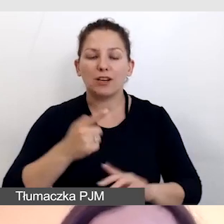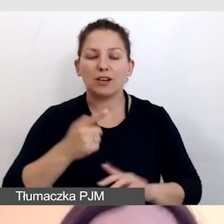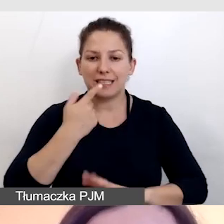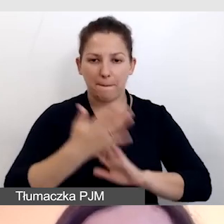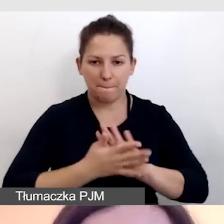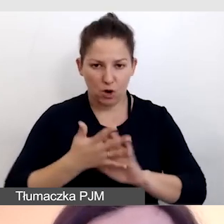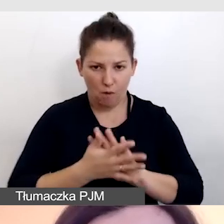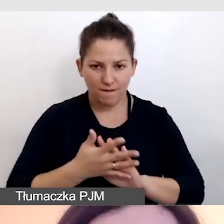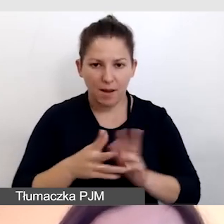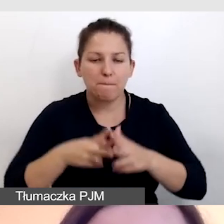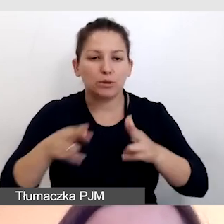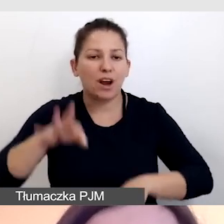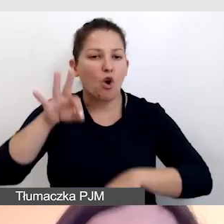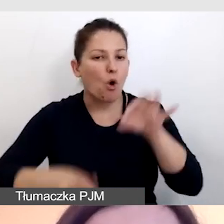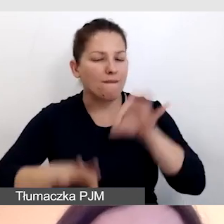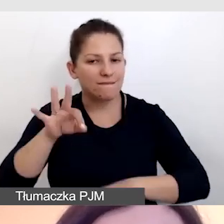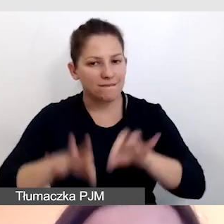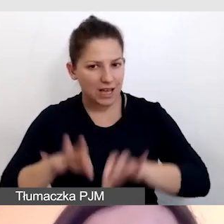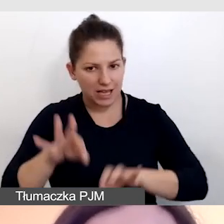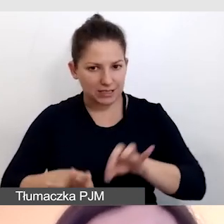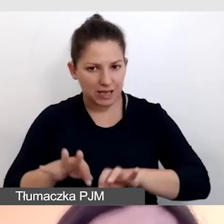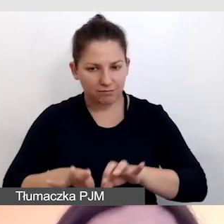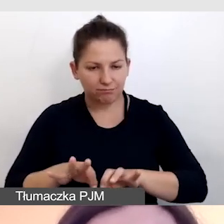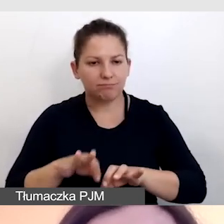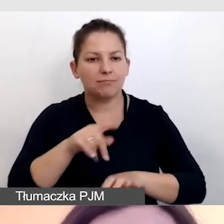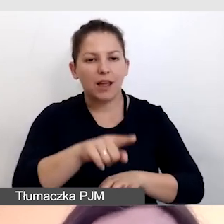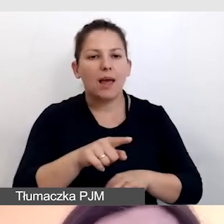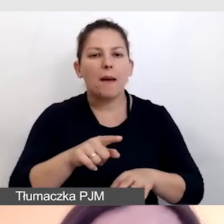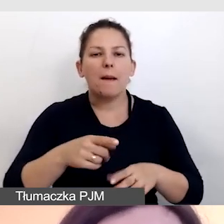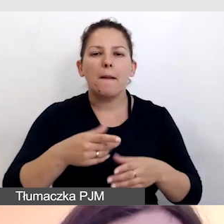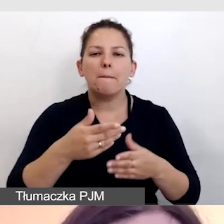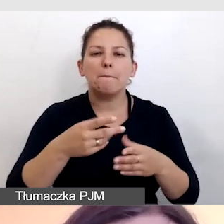podczas konferencji z inauguracji programu Dostępność+.